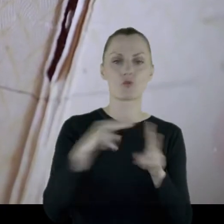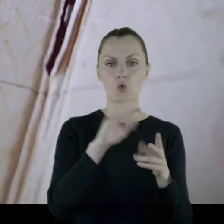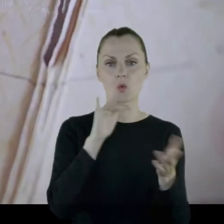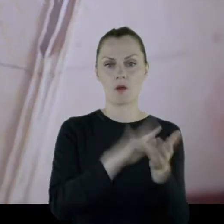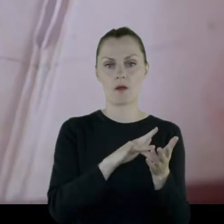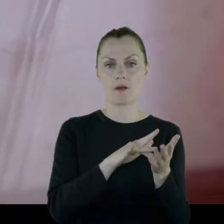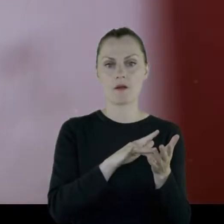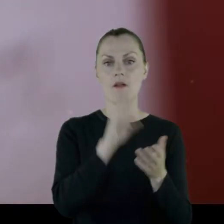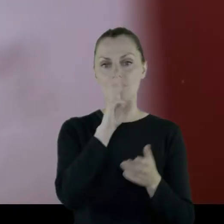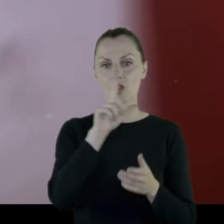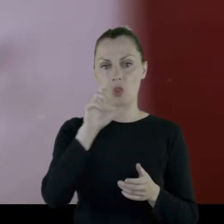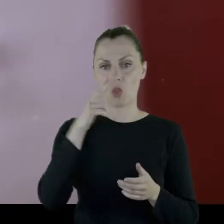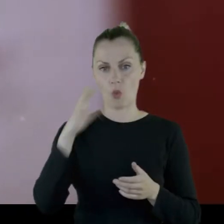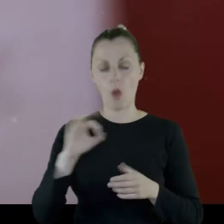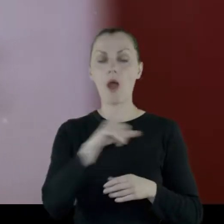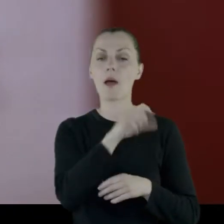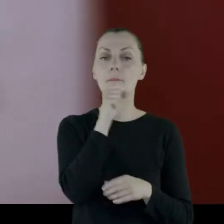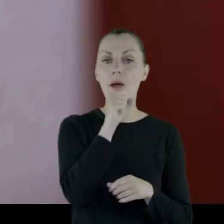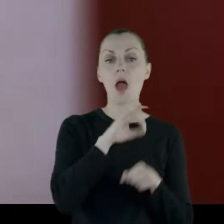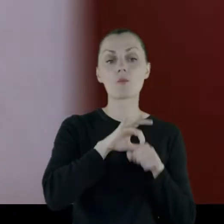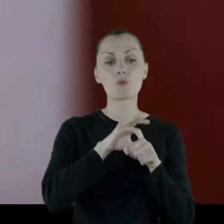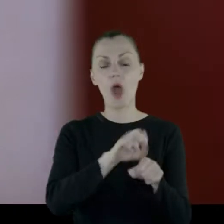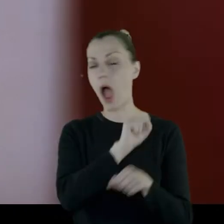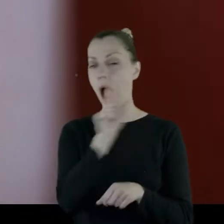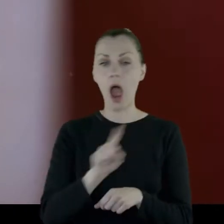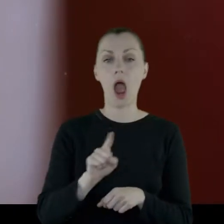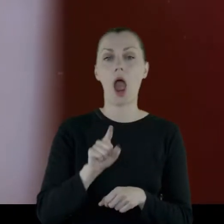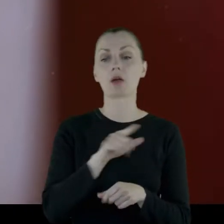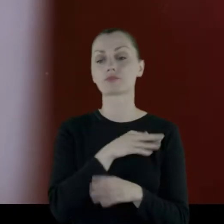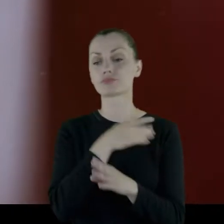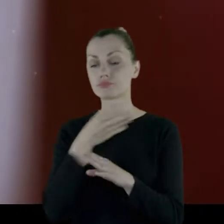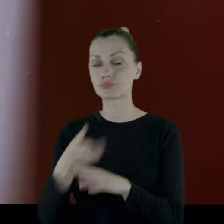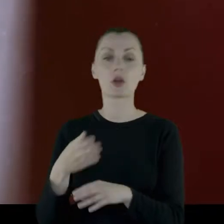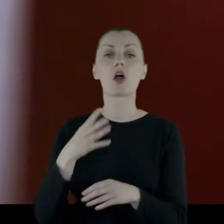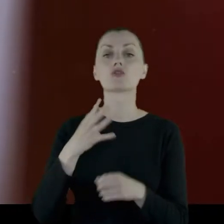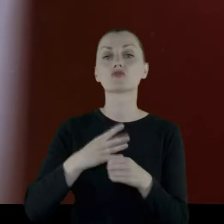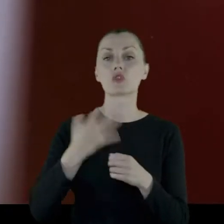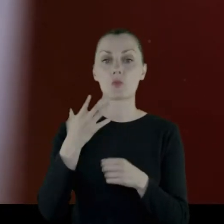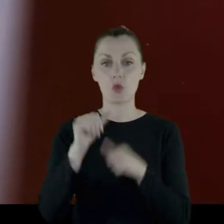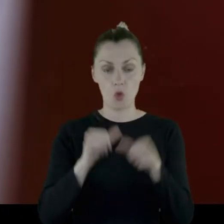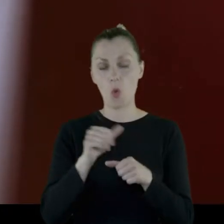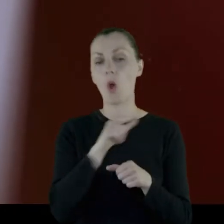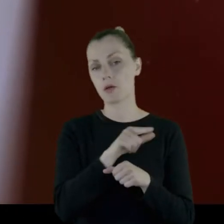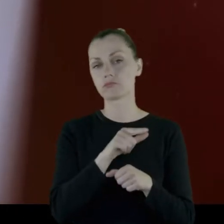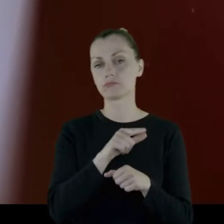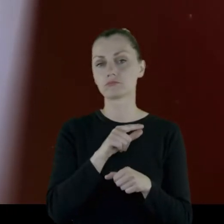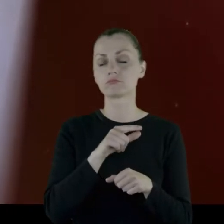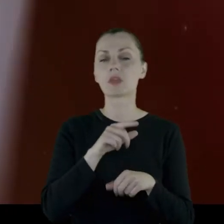Babcia prowadziła aż do '45 roku praktykę dentystyczną w Wilnie.